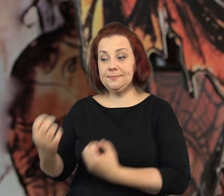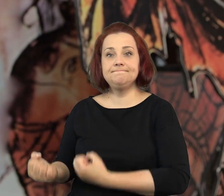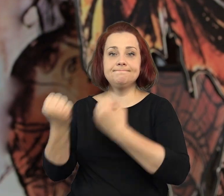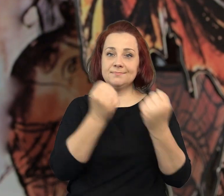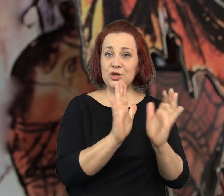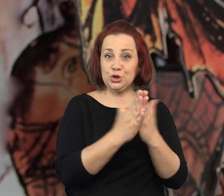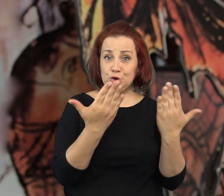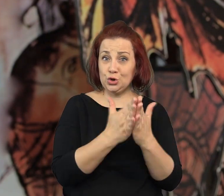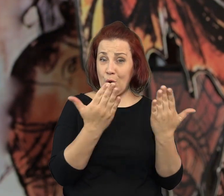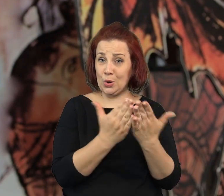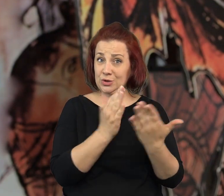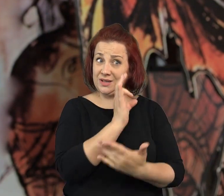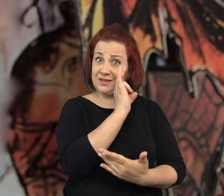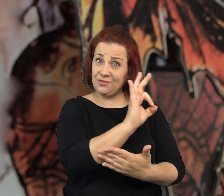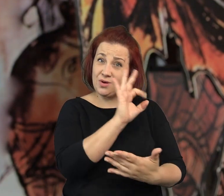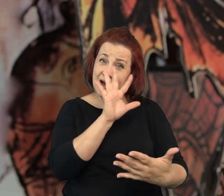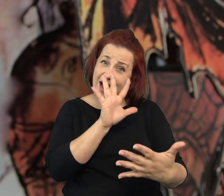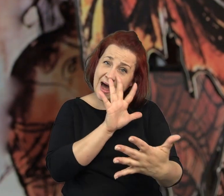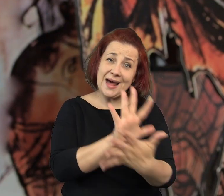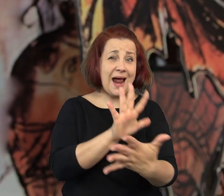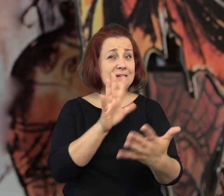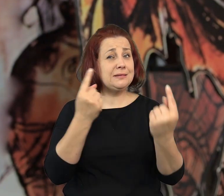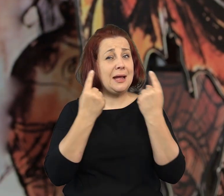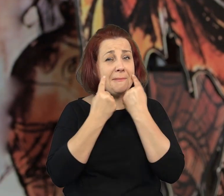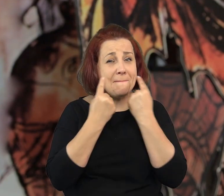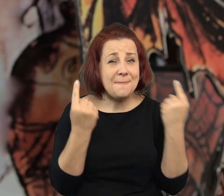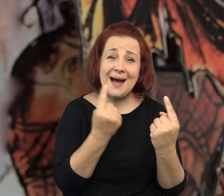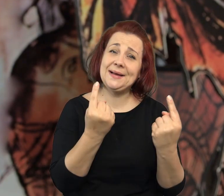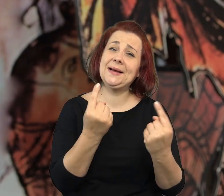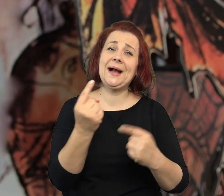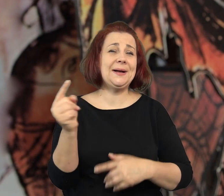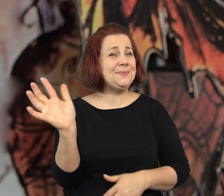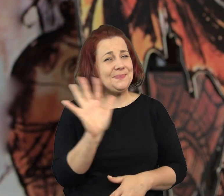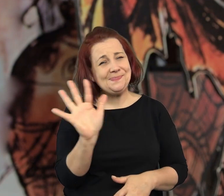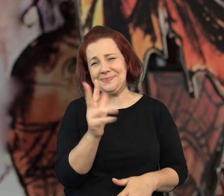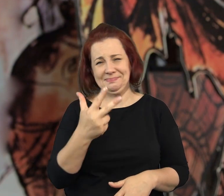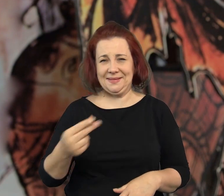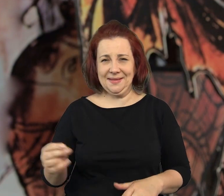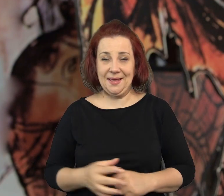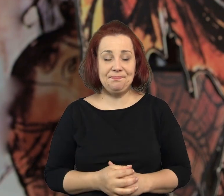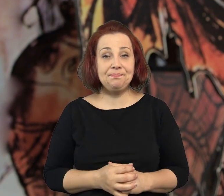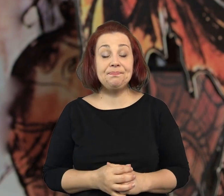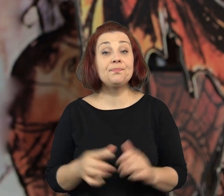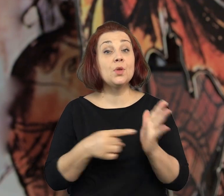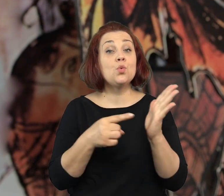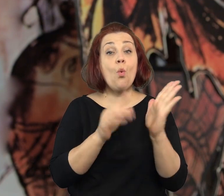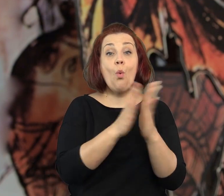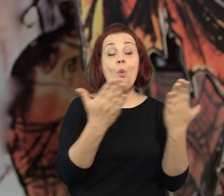Nie mniej jednak książki, które przyniosłam ze sobą, tak do końca bajkowe nie są.